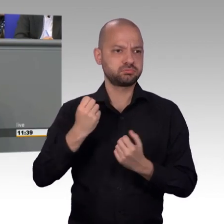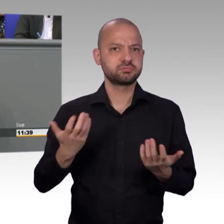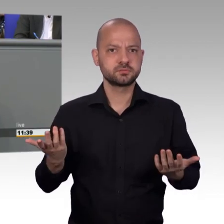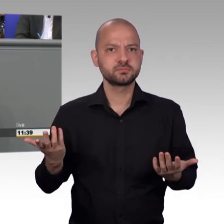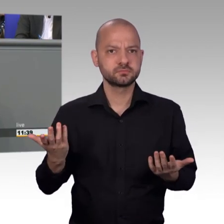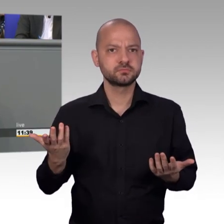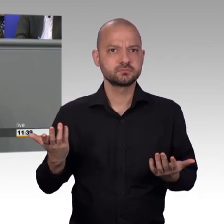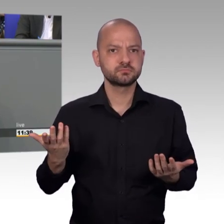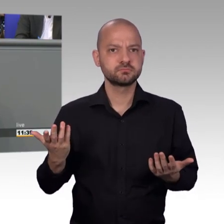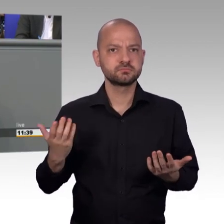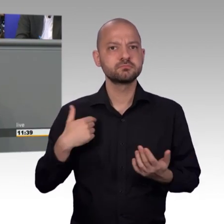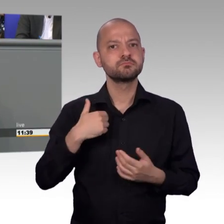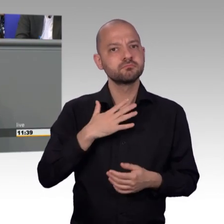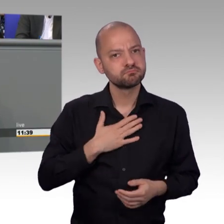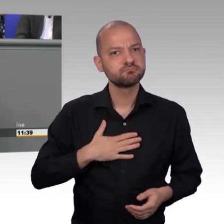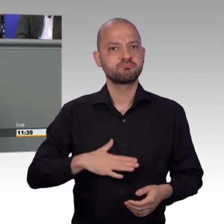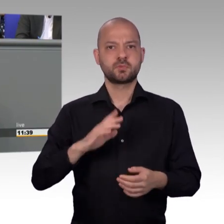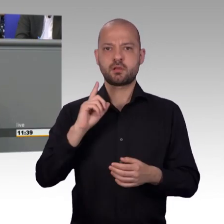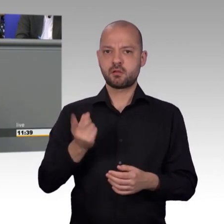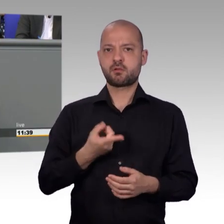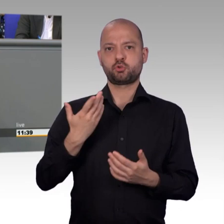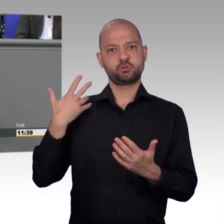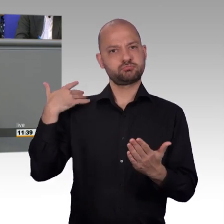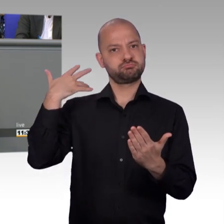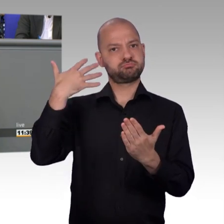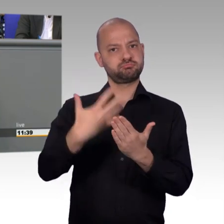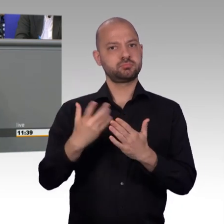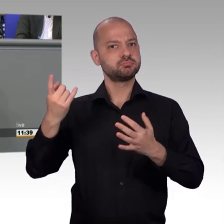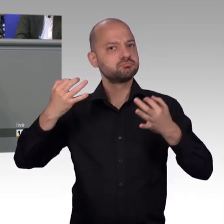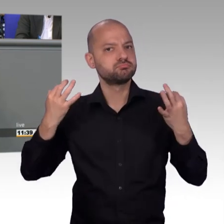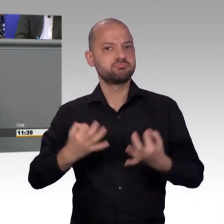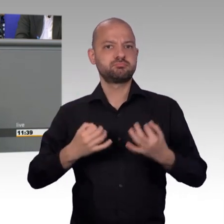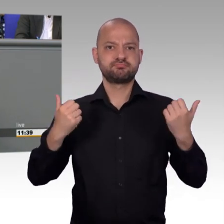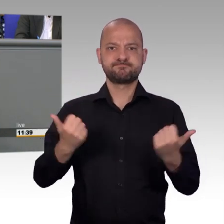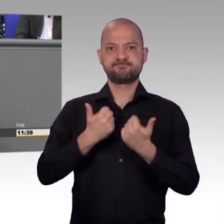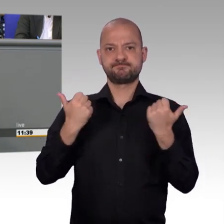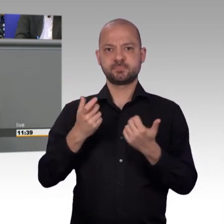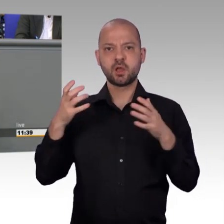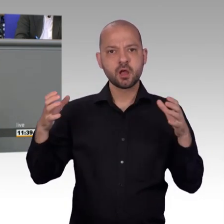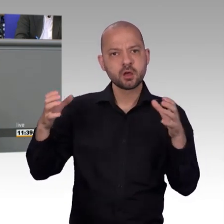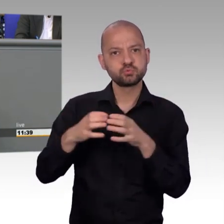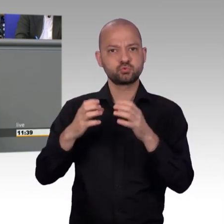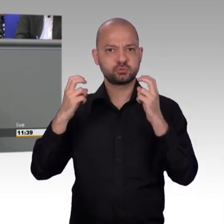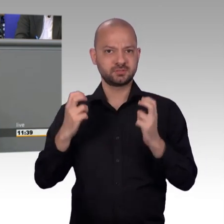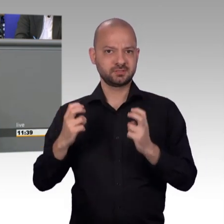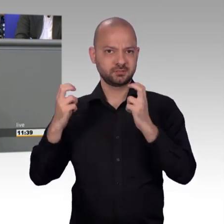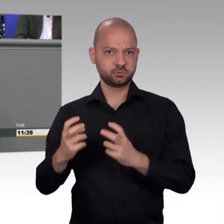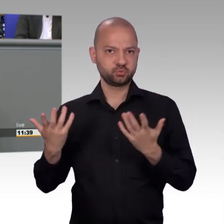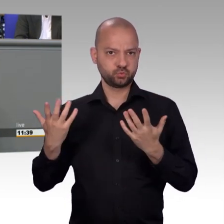zur Kernsache der Petitionen zurück kommen. Immer wieder diskutieren wir auch darüber, Frau Stamm-Fibich hat es gesagt, warum die Petitionen stagnieren.